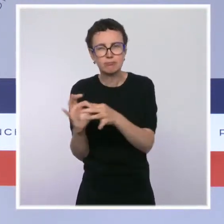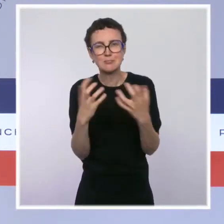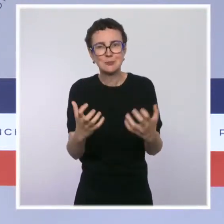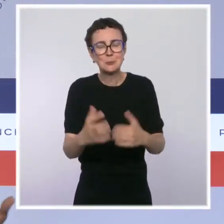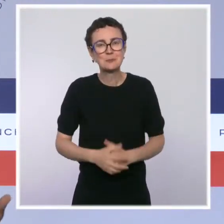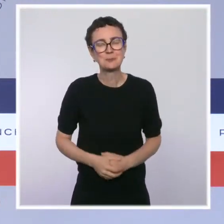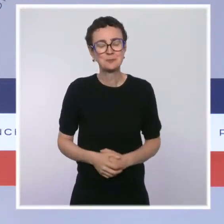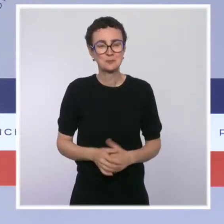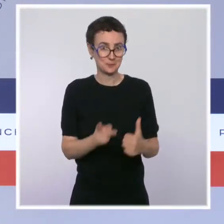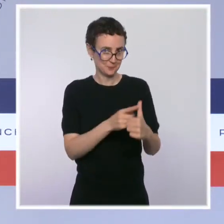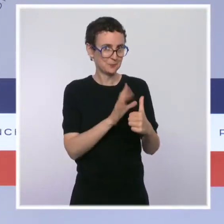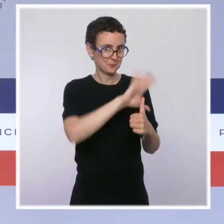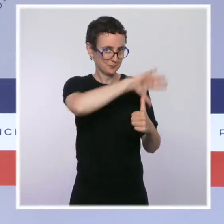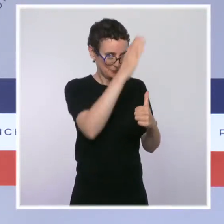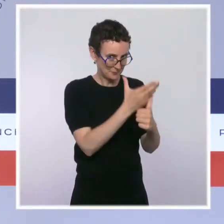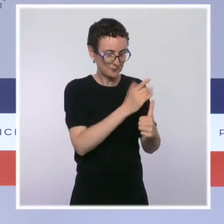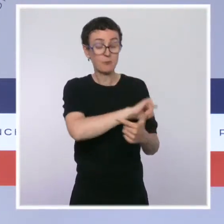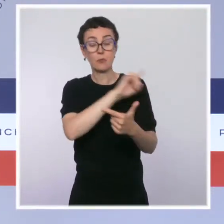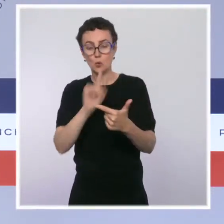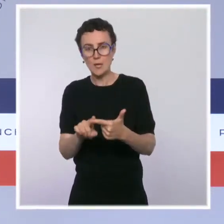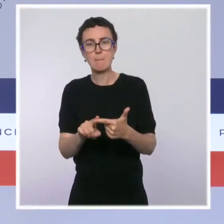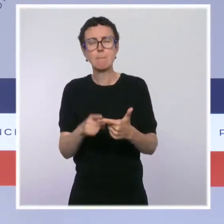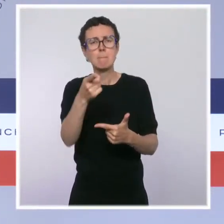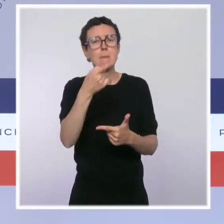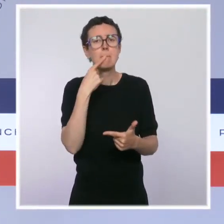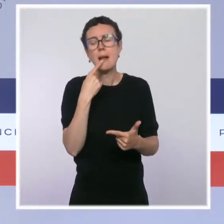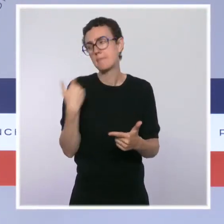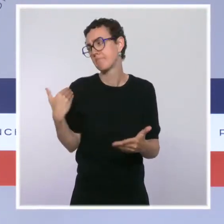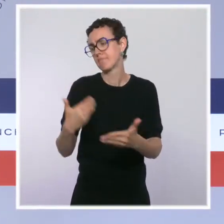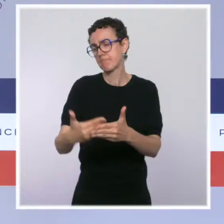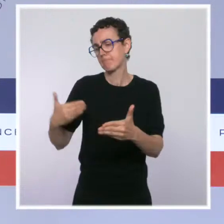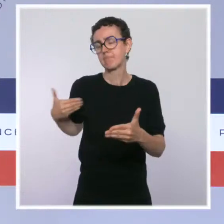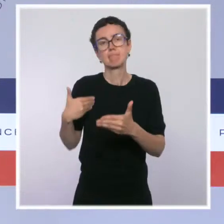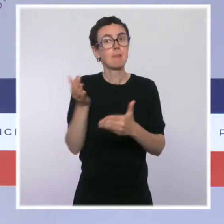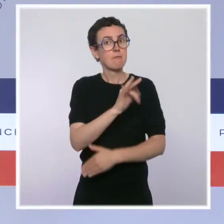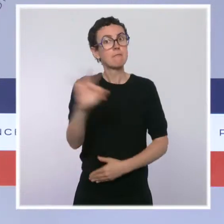notre pays a fait face à une crise historique, et notamment une crise économique.